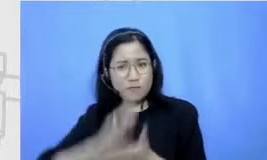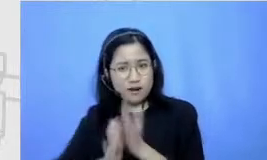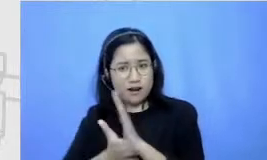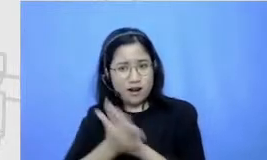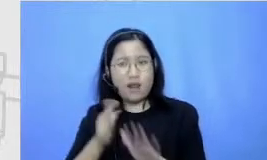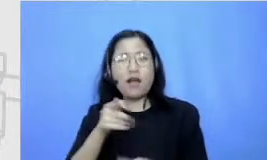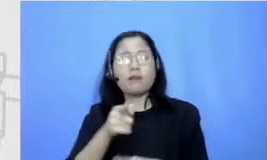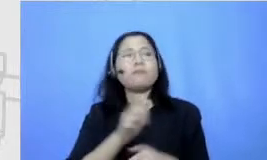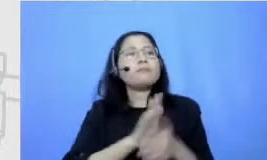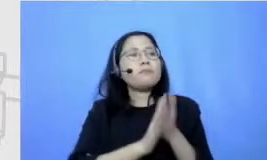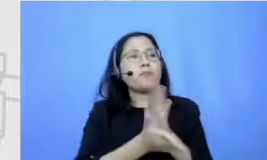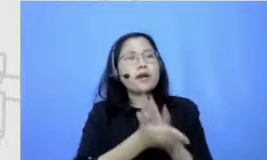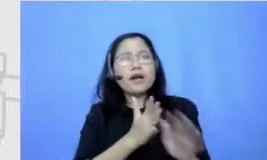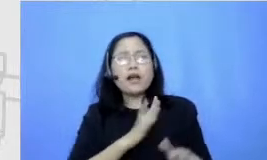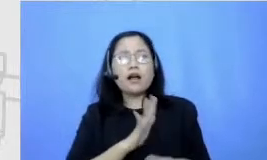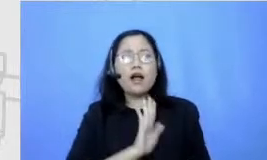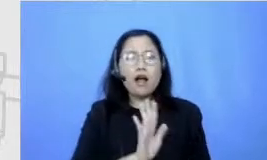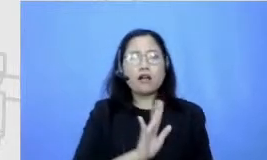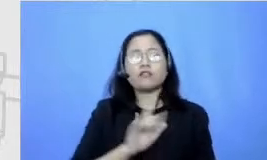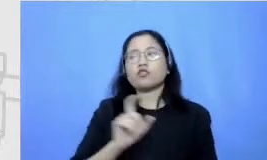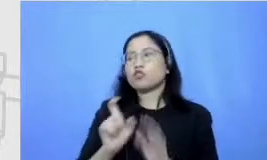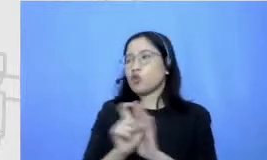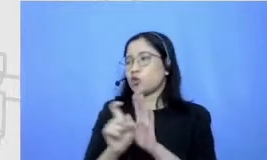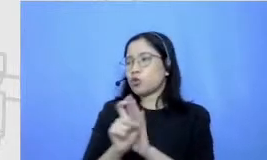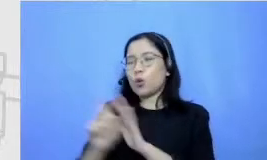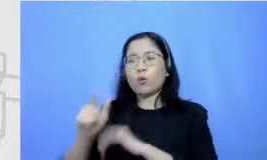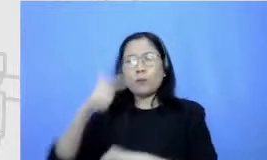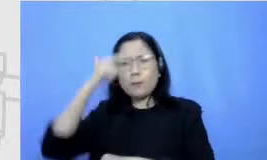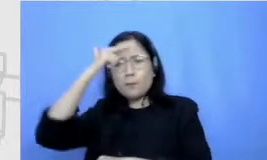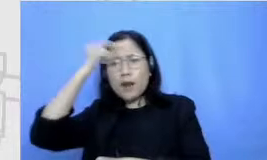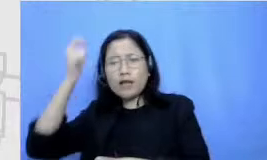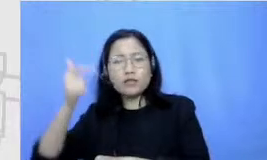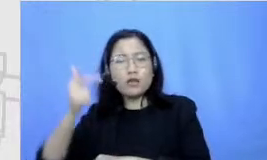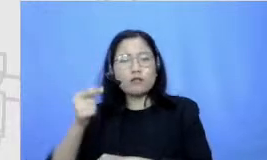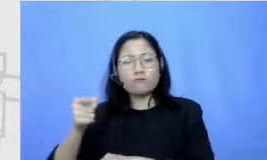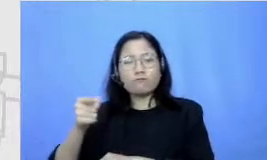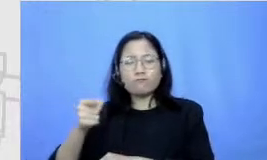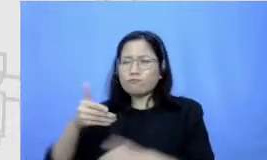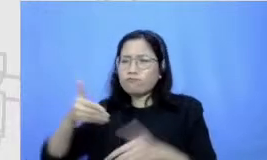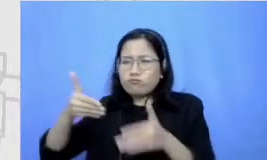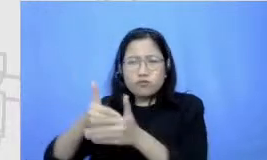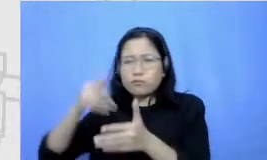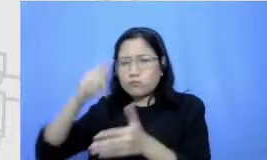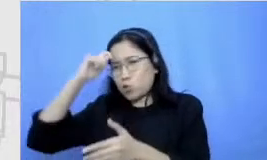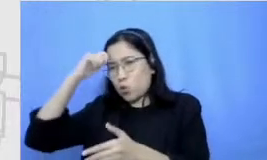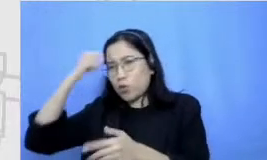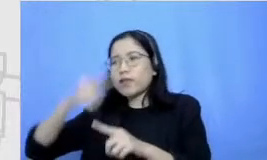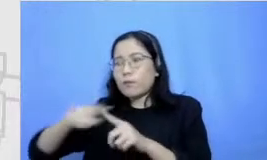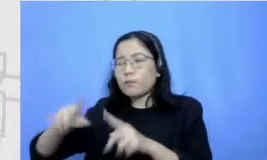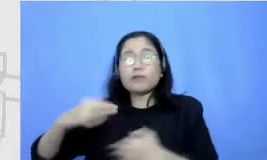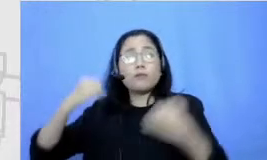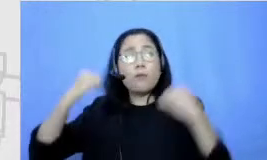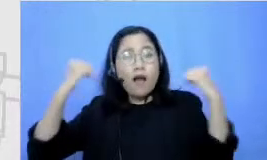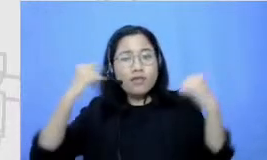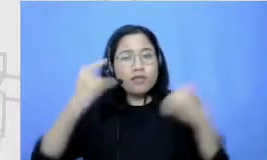ngerasa sulit mempelajari sesuatu tapi tetep push maju bertahan semangat itu kuncinya apa Om